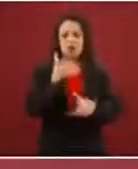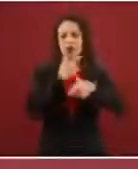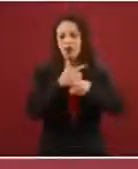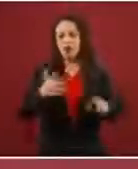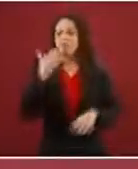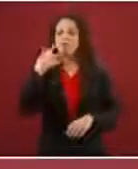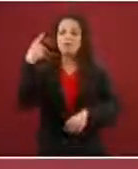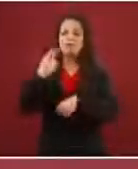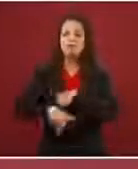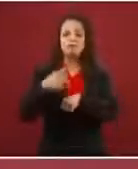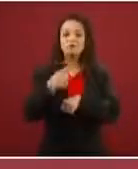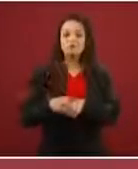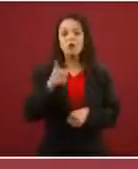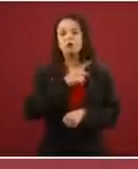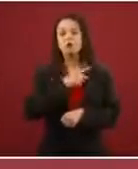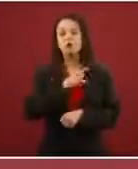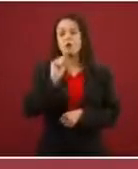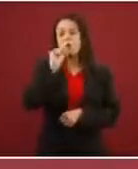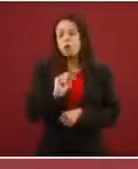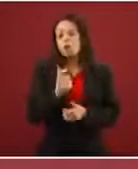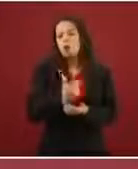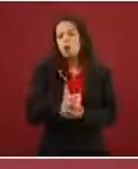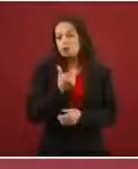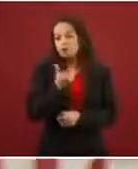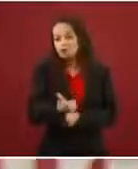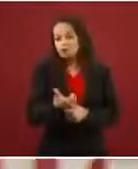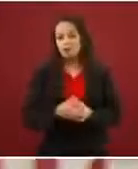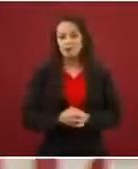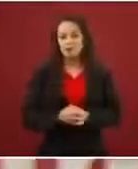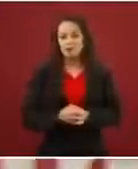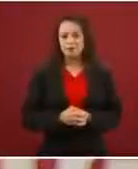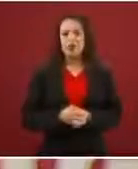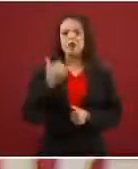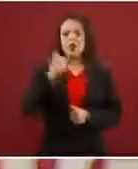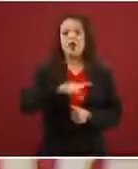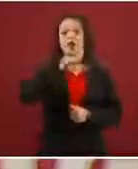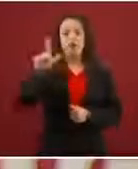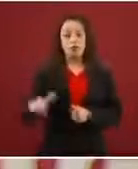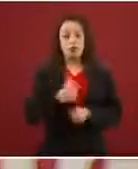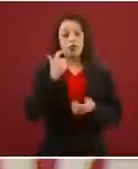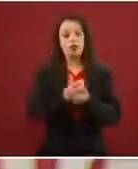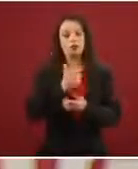una módica suma y luego otra suma en Estados Unidos, pues esa es la verdad.